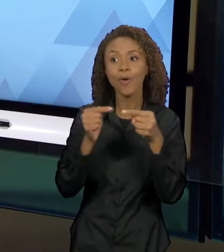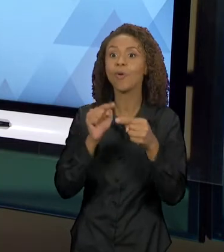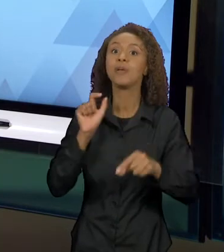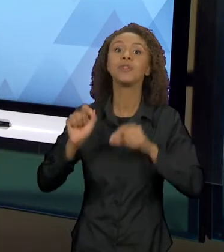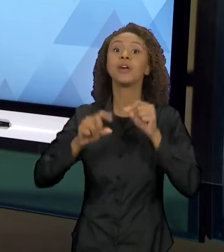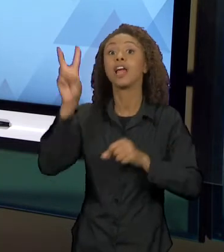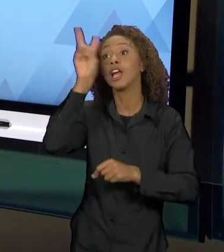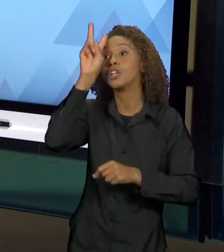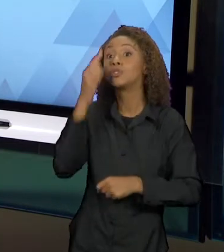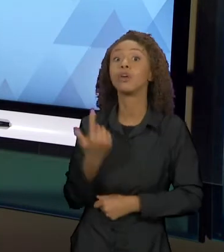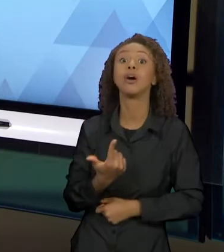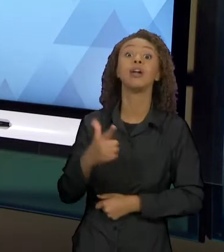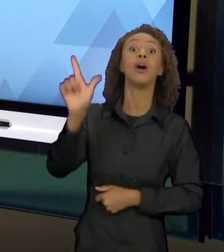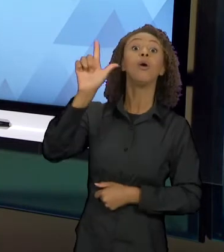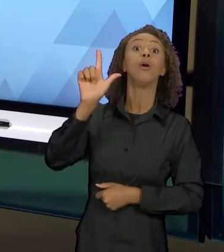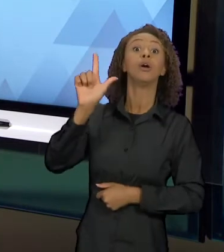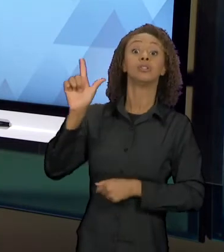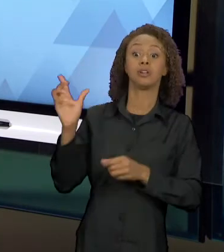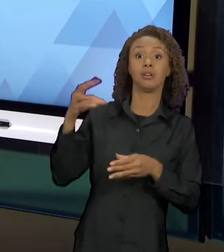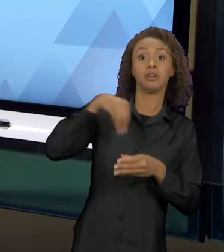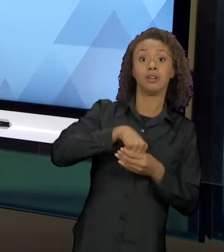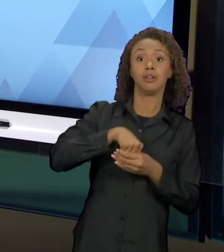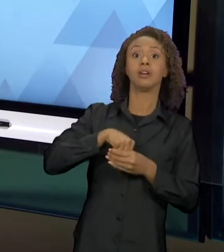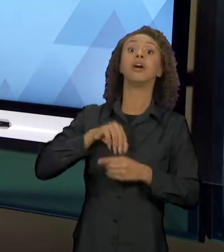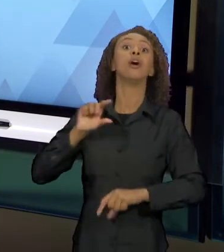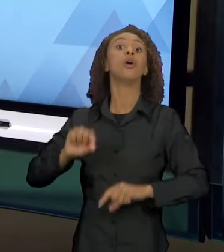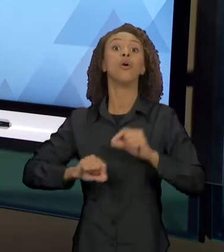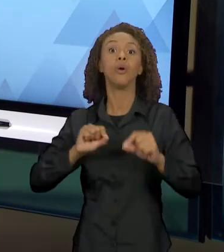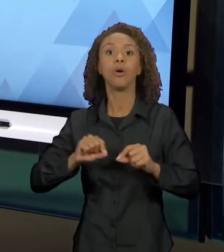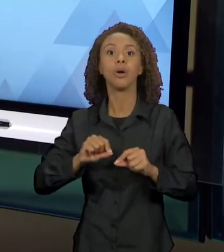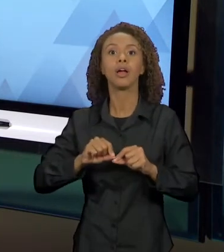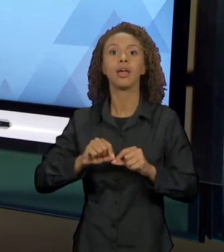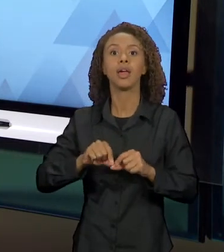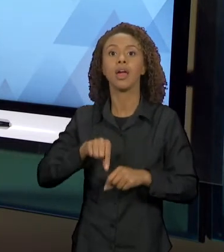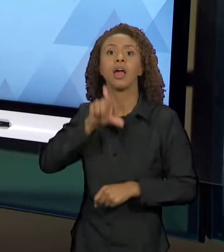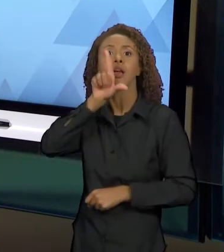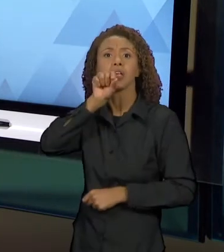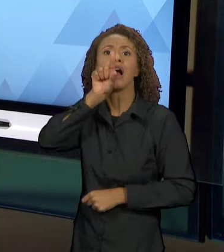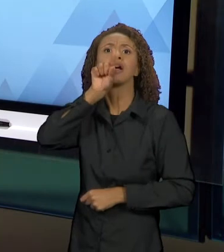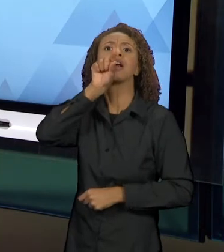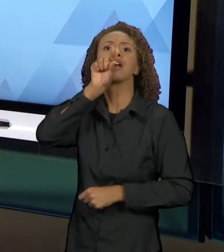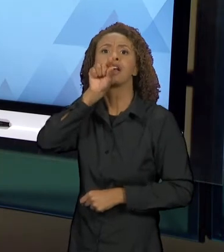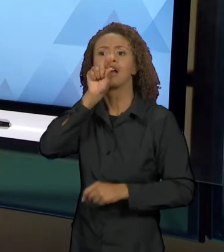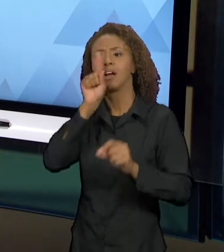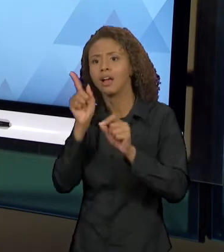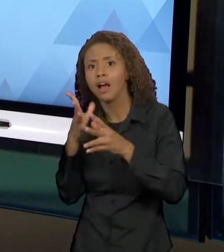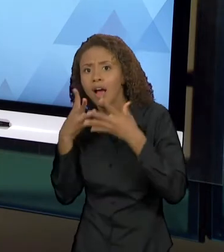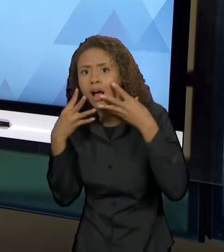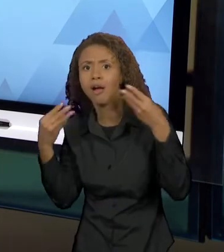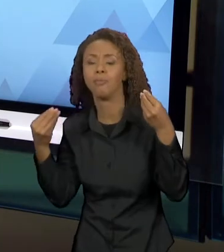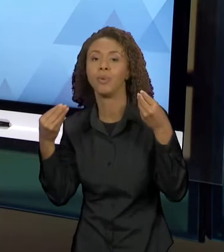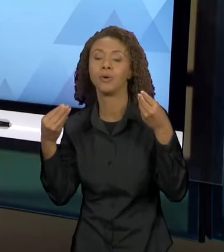É "O GALO E RAPOSA", ENFIM. COMO QUE ESSES FIOS, COMO JULIA KRISTEVA DIZ, DE UM TEXTO VÃO SE